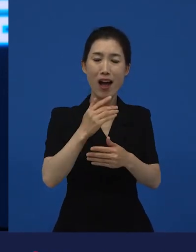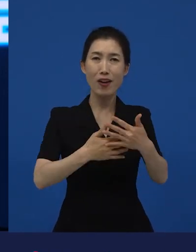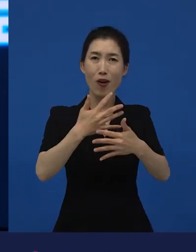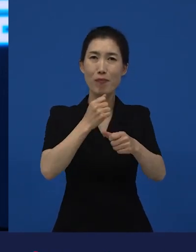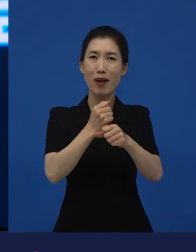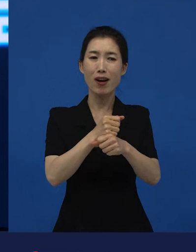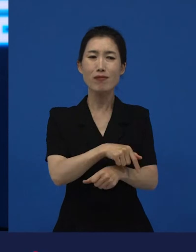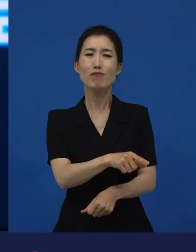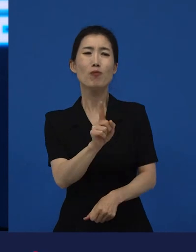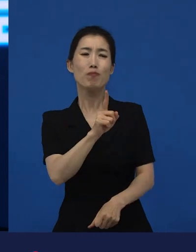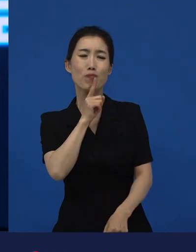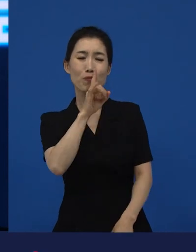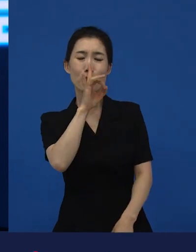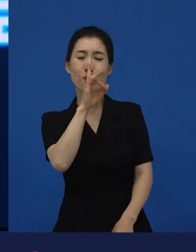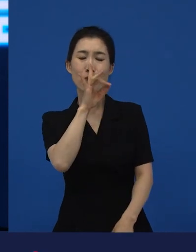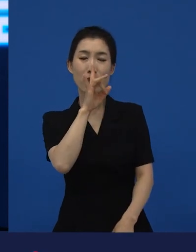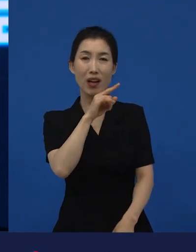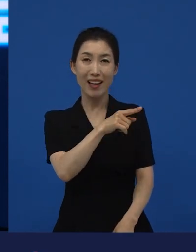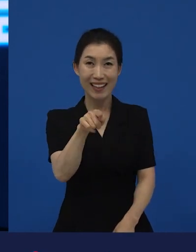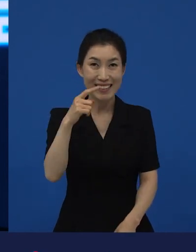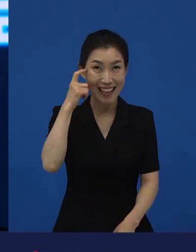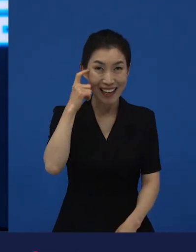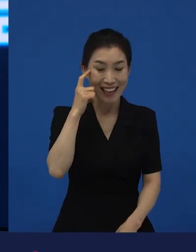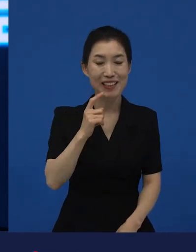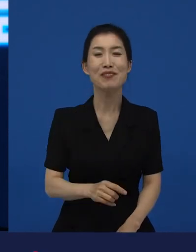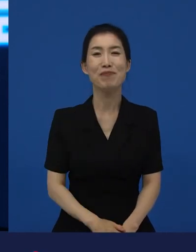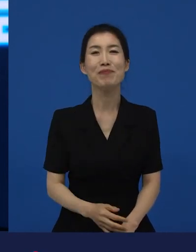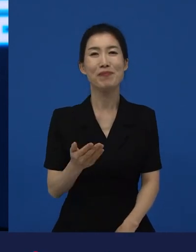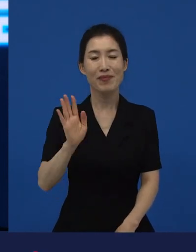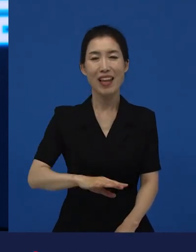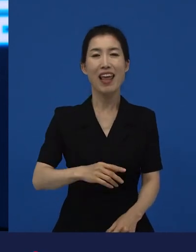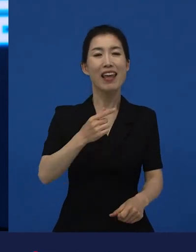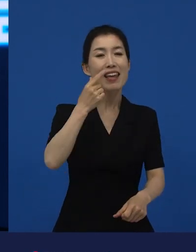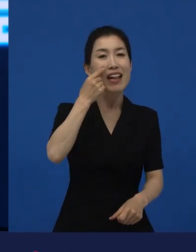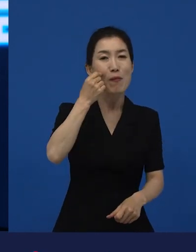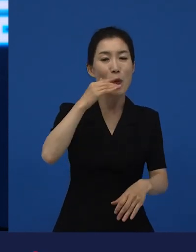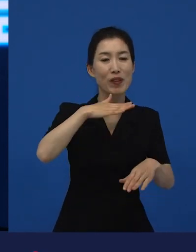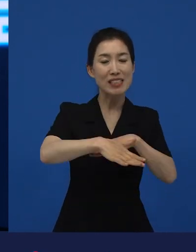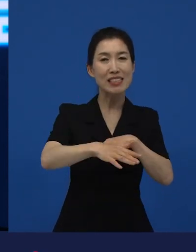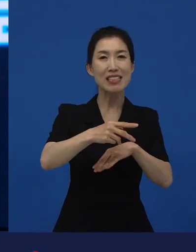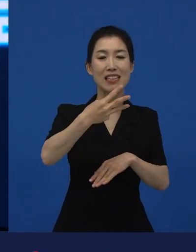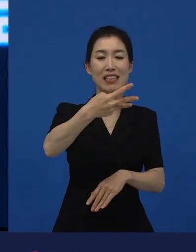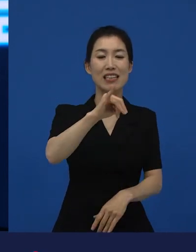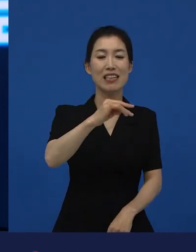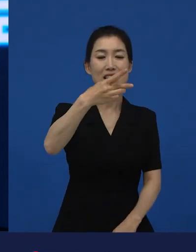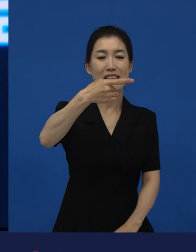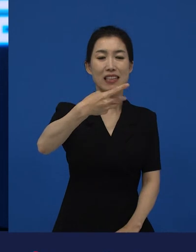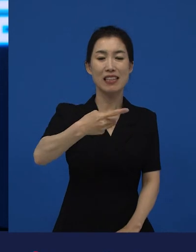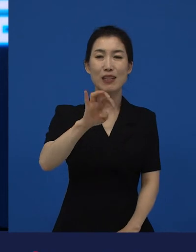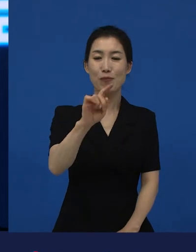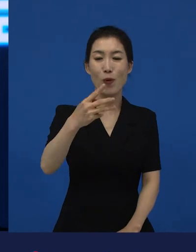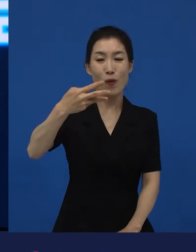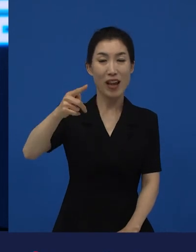그런데 이 영화, 일본의 를 만들게 된 원작은